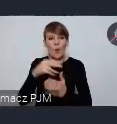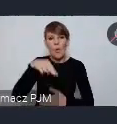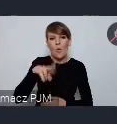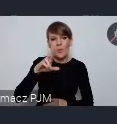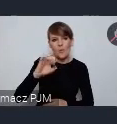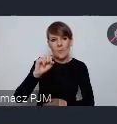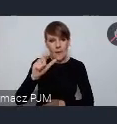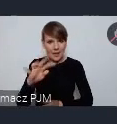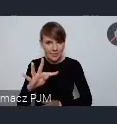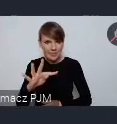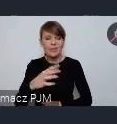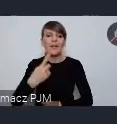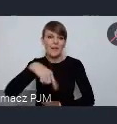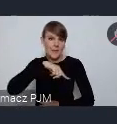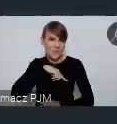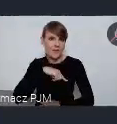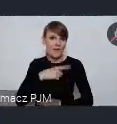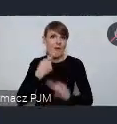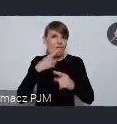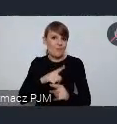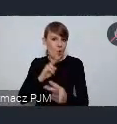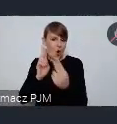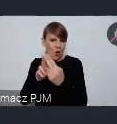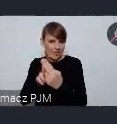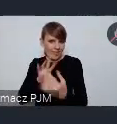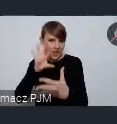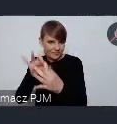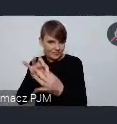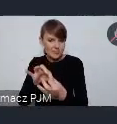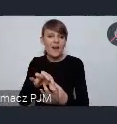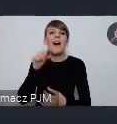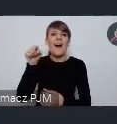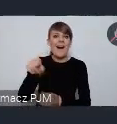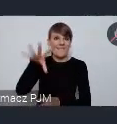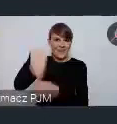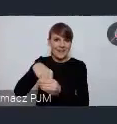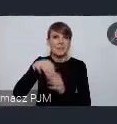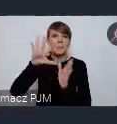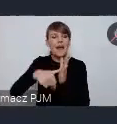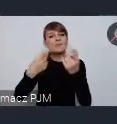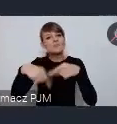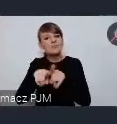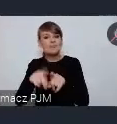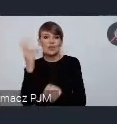punktem kontaktowym w Polsce, realizuje taki projekt ciekawy na temat